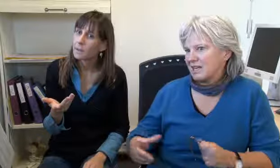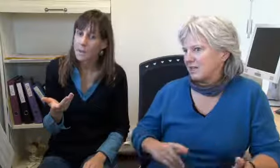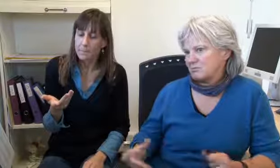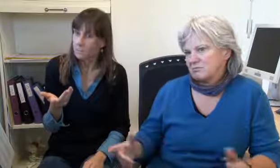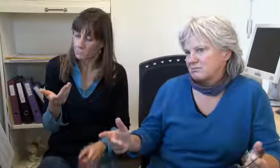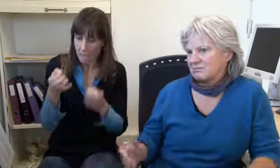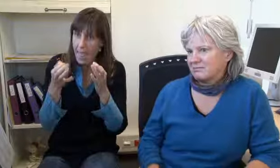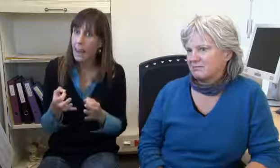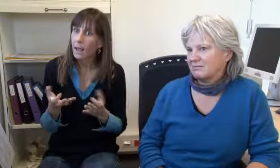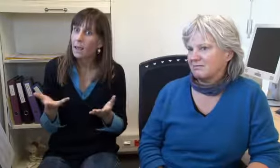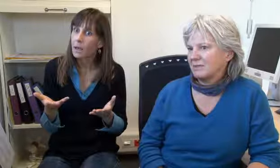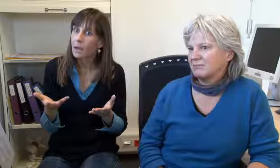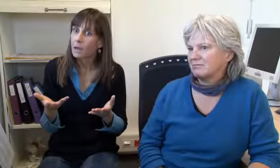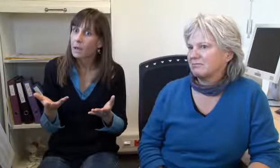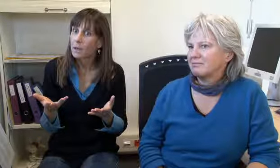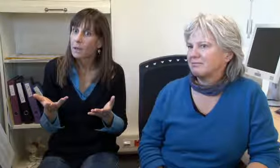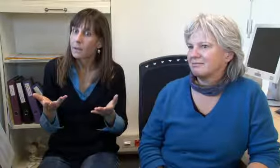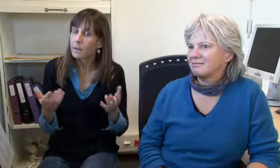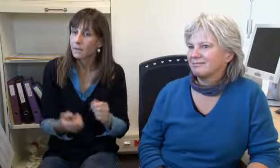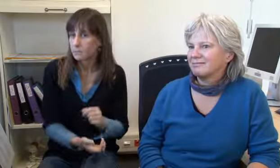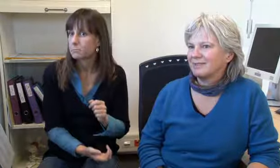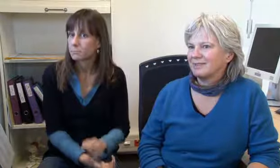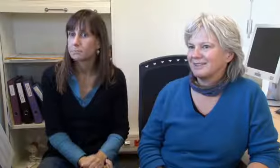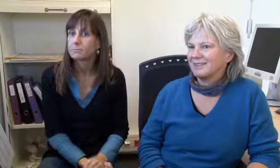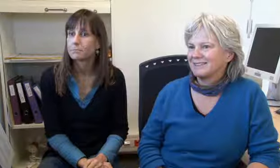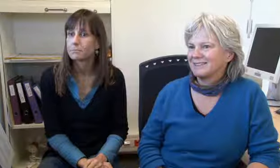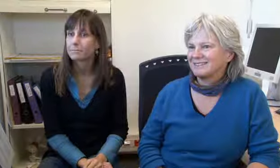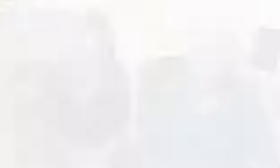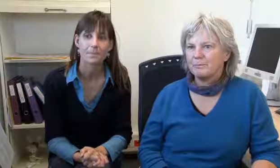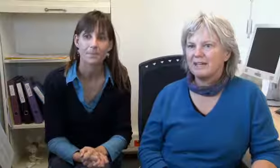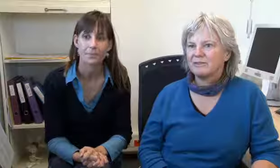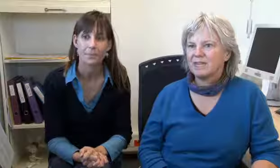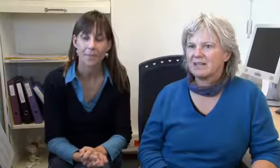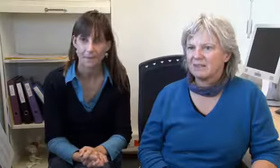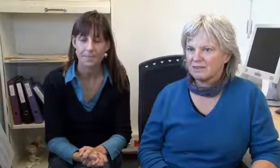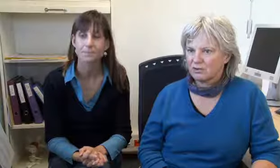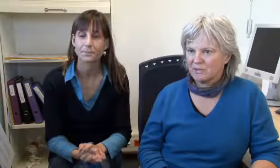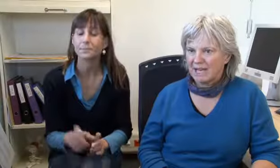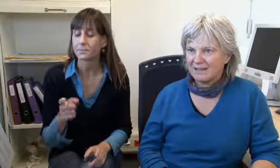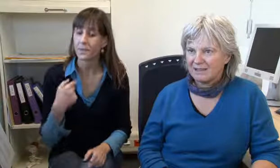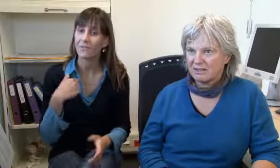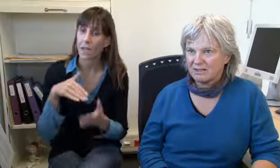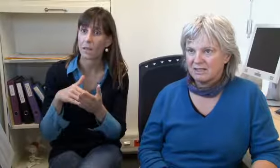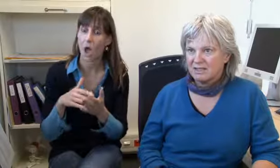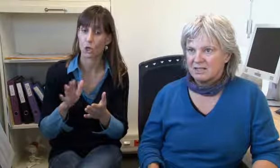nicht schlimm weil … hmm, es ist ehrlich, ja.